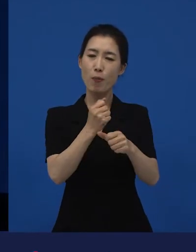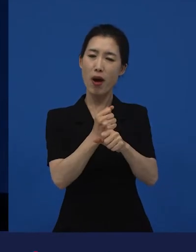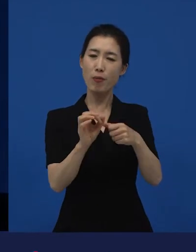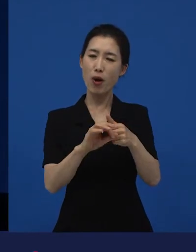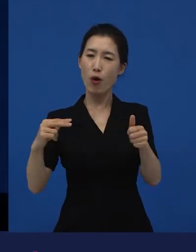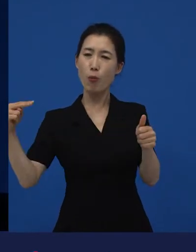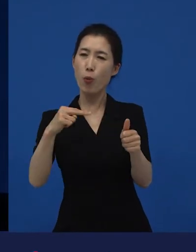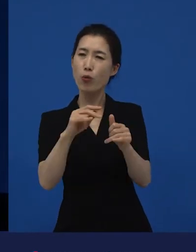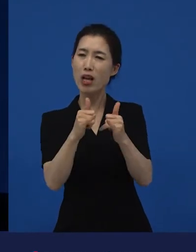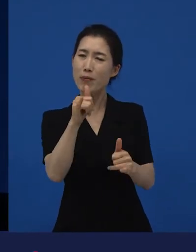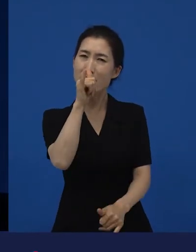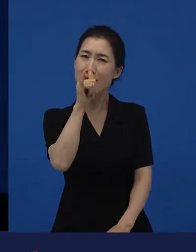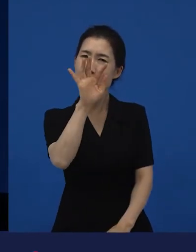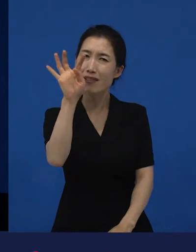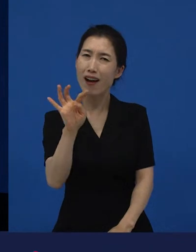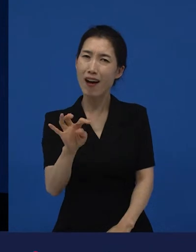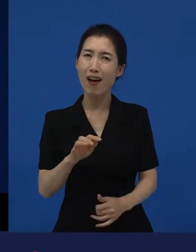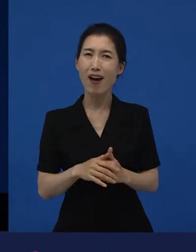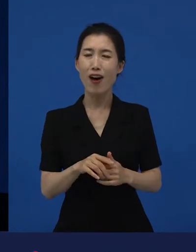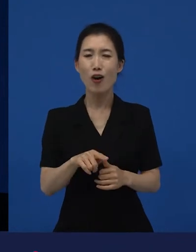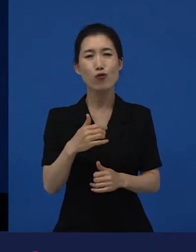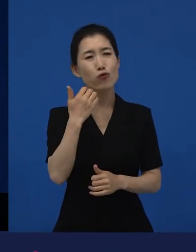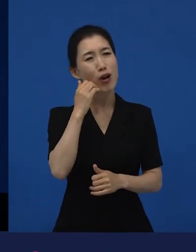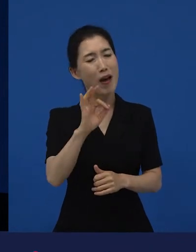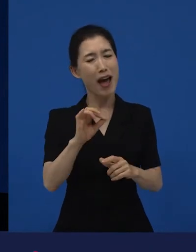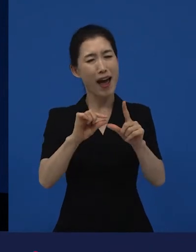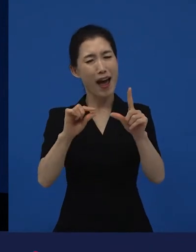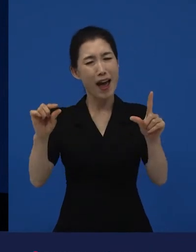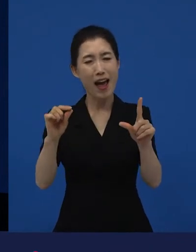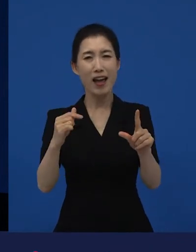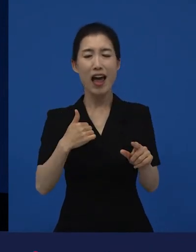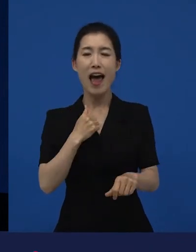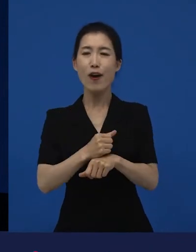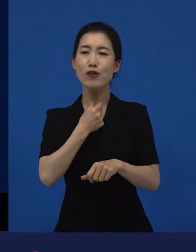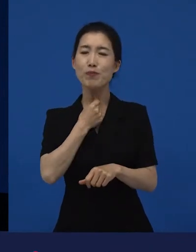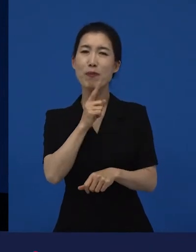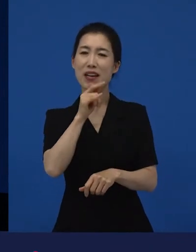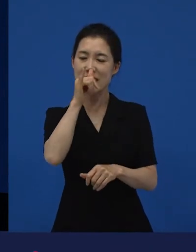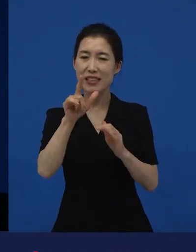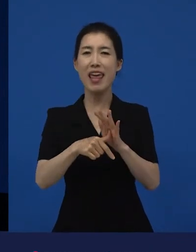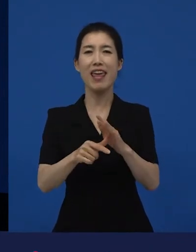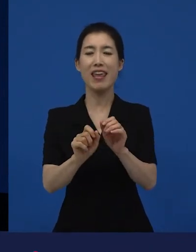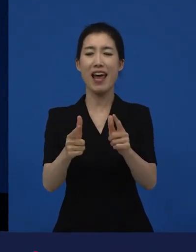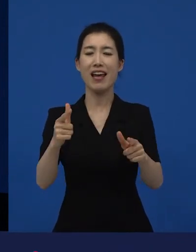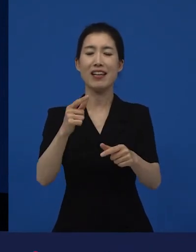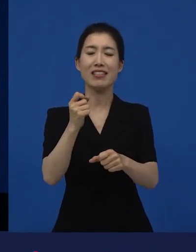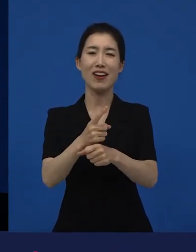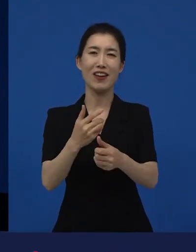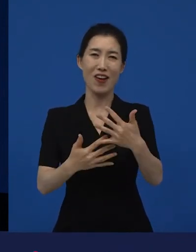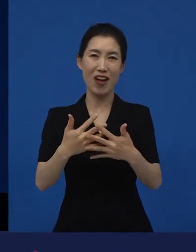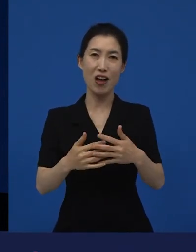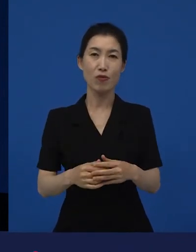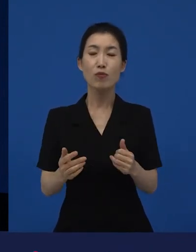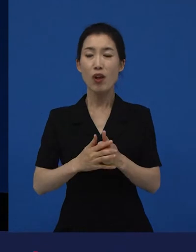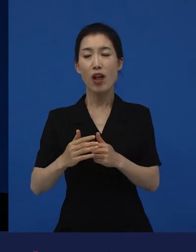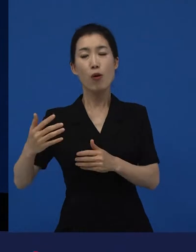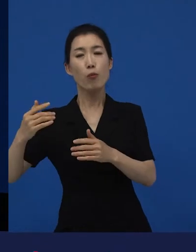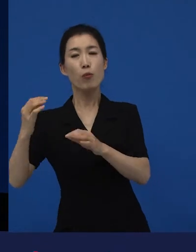그래서 "다양성 영화, 다양성 영화 얘기를 하는데 그걸 누가 봐?" "누가 보고 그럼 내가 본 영화가 이거 다양성 영화야?"라고